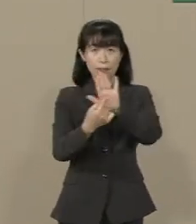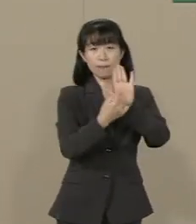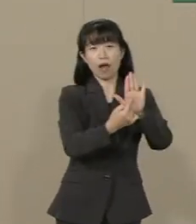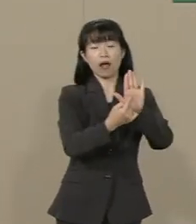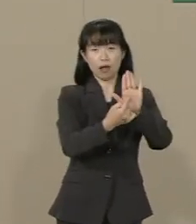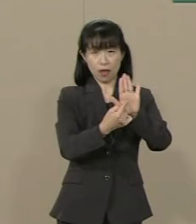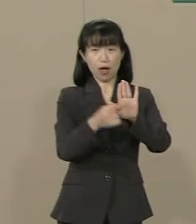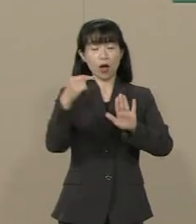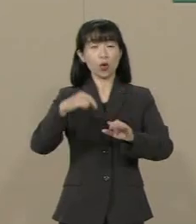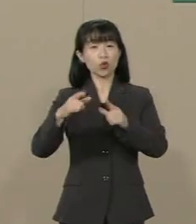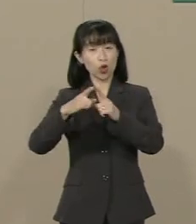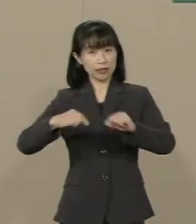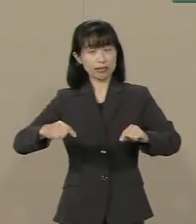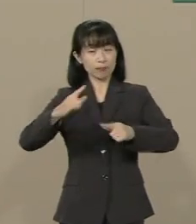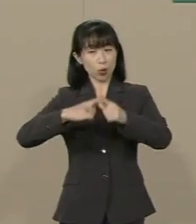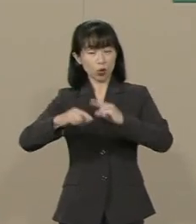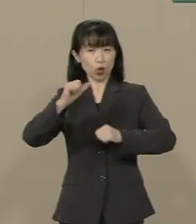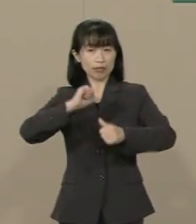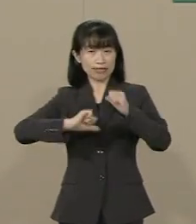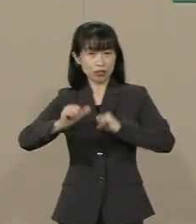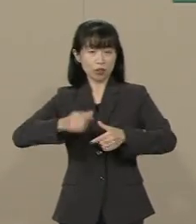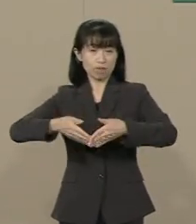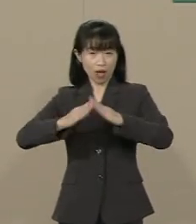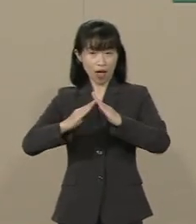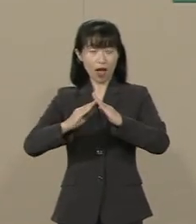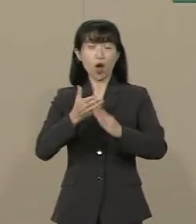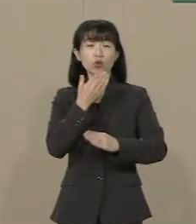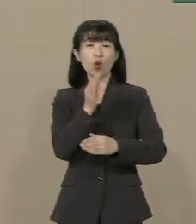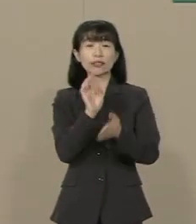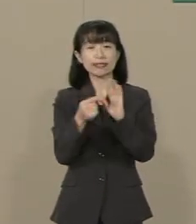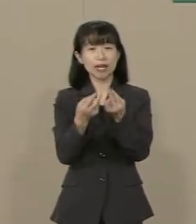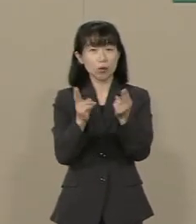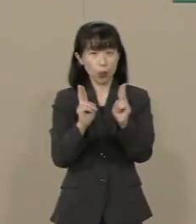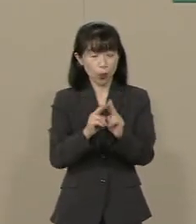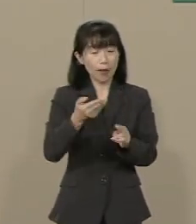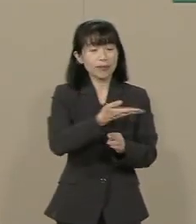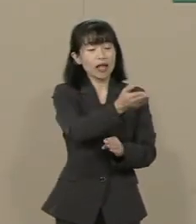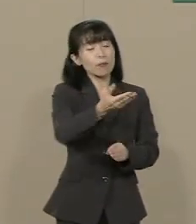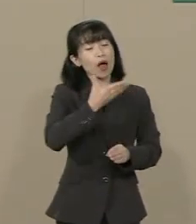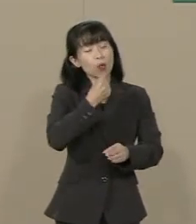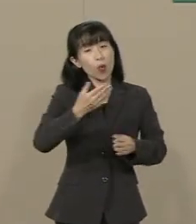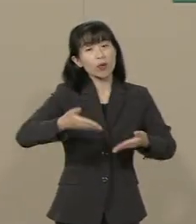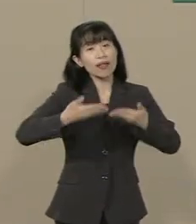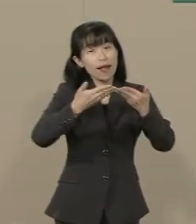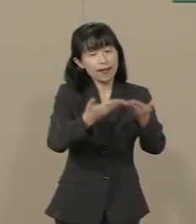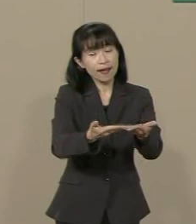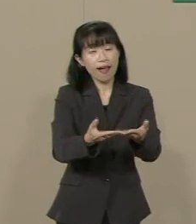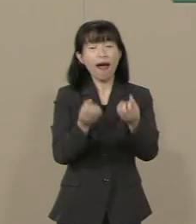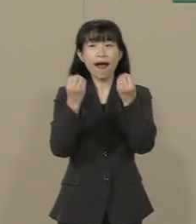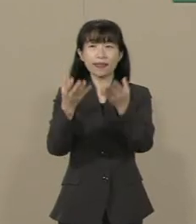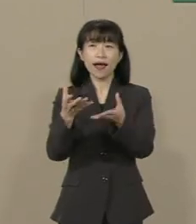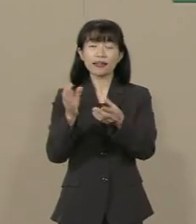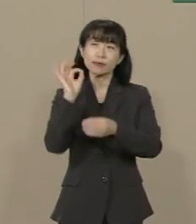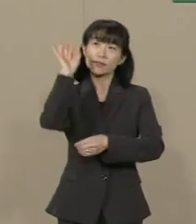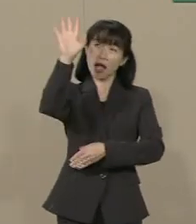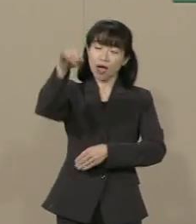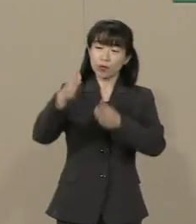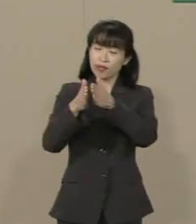幸福実現党は必ず皆様を幸福にし 新しい未来を開いてまいります